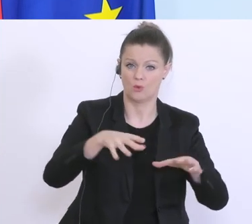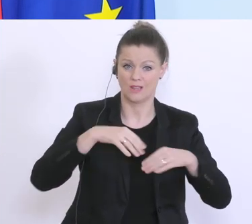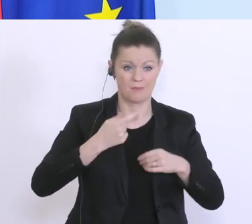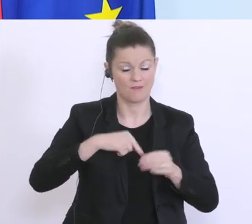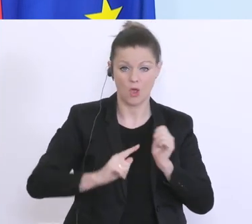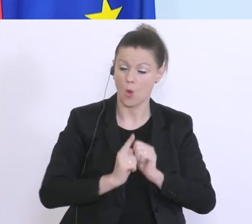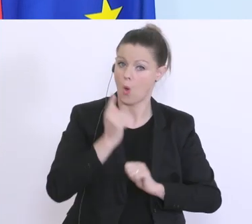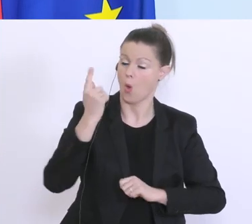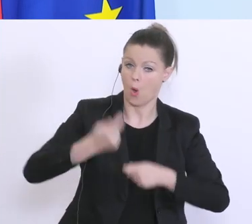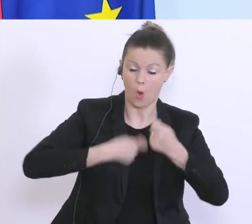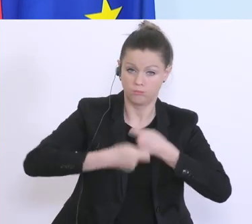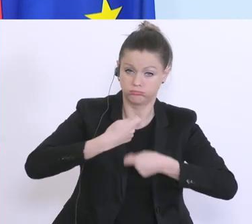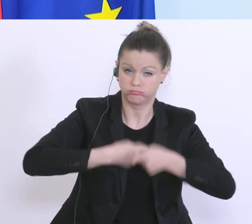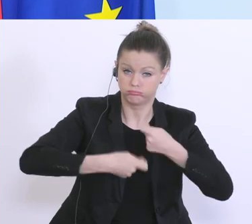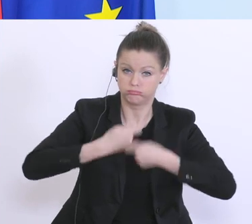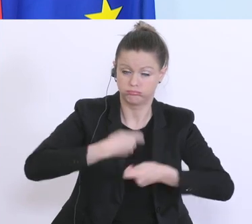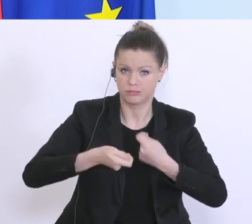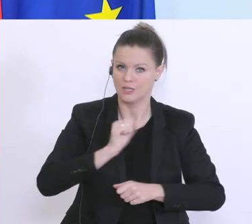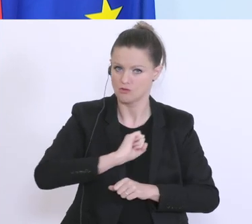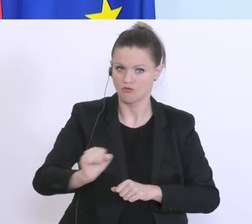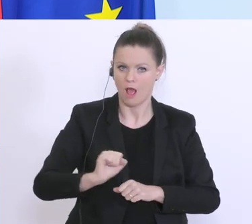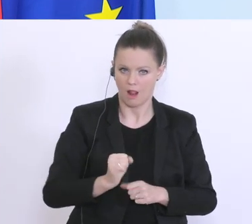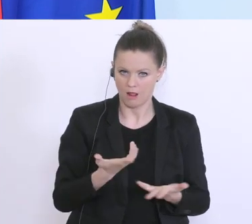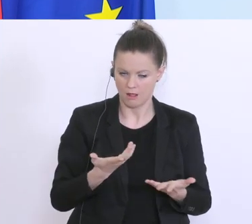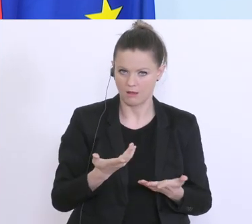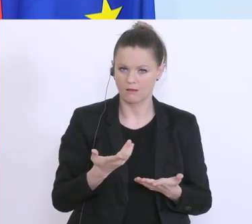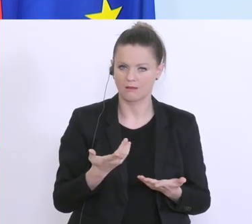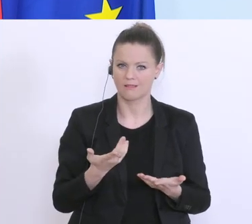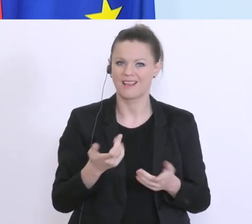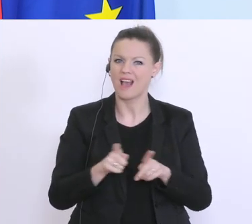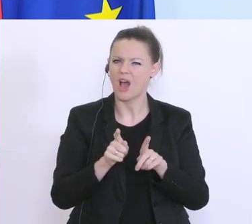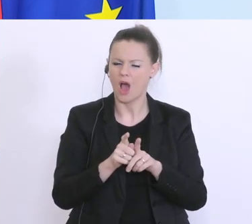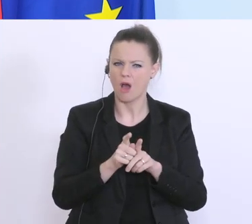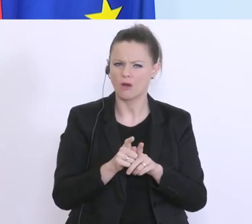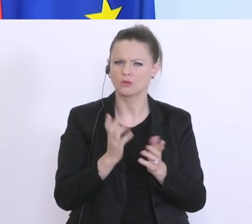Hochtouren, das diese rasch zur Abwicklung kommen. Wir haben uns auch angesehen, ob’s andere Länder